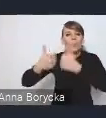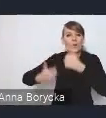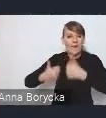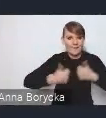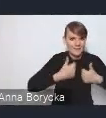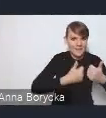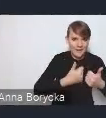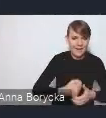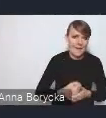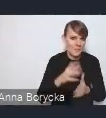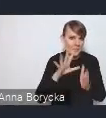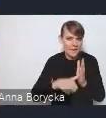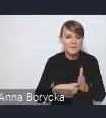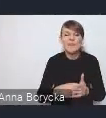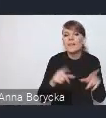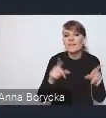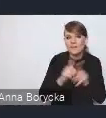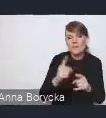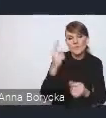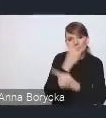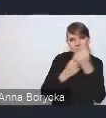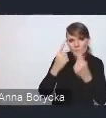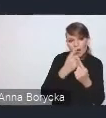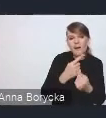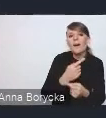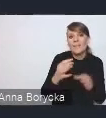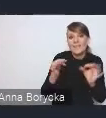i też myślę, że obecna sytuacja z pandemią